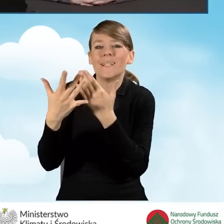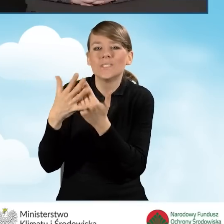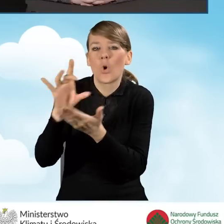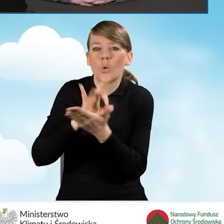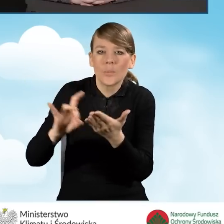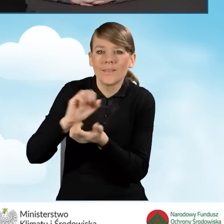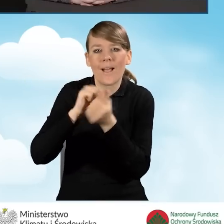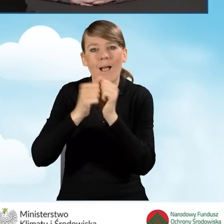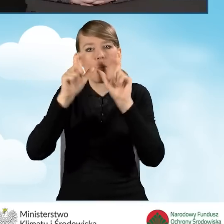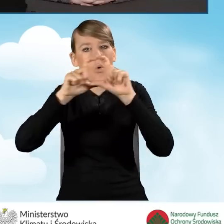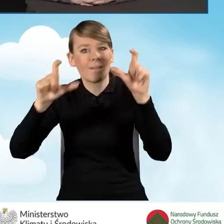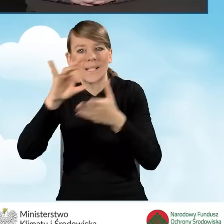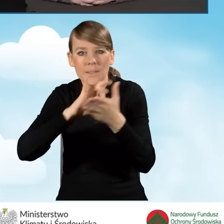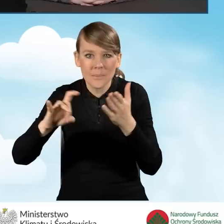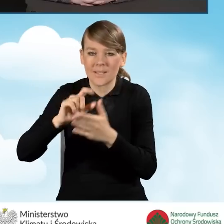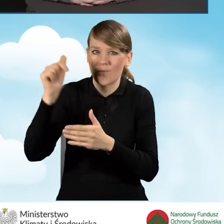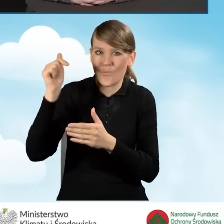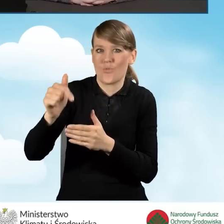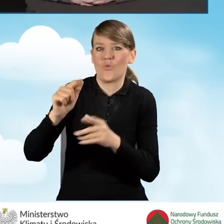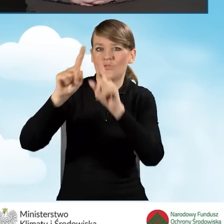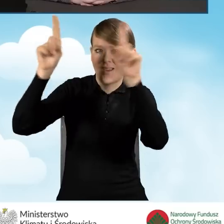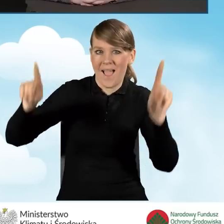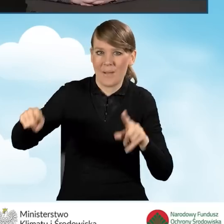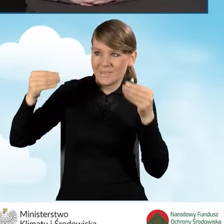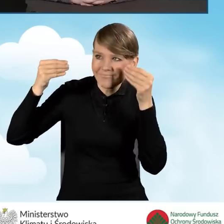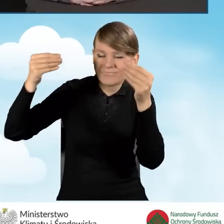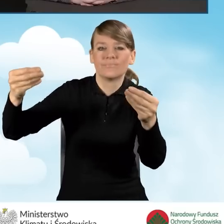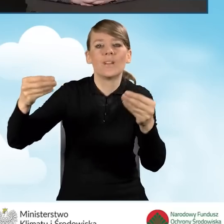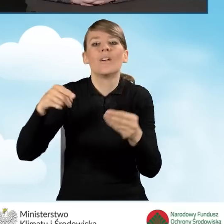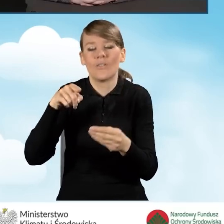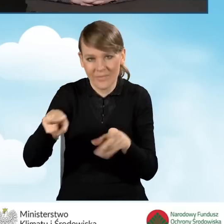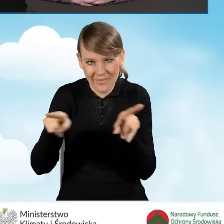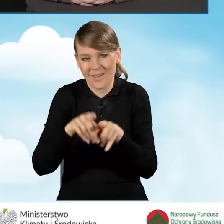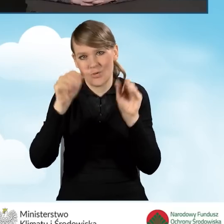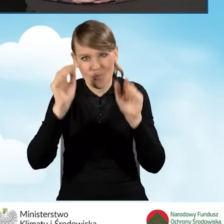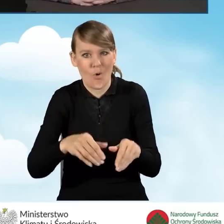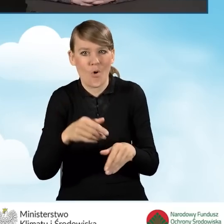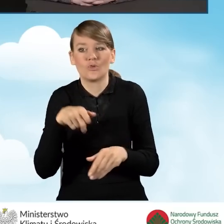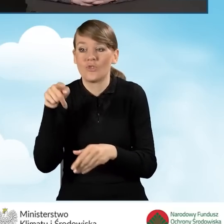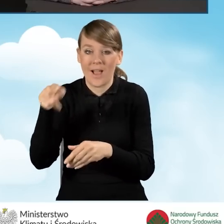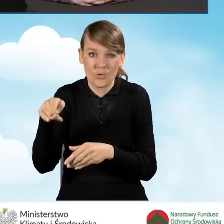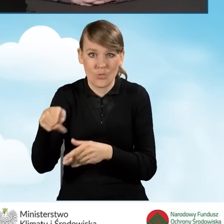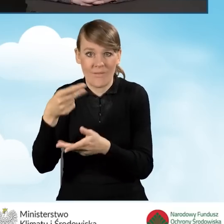można również sfinansować z tych środków,